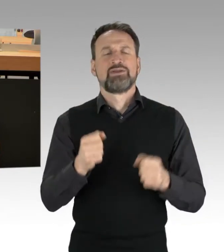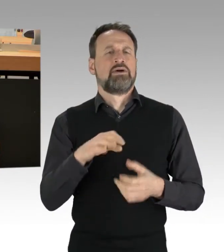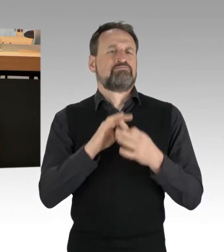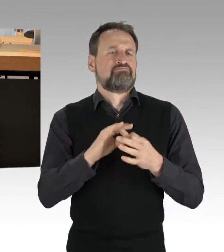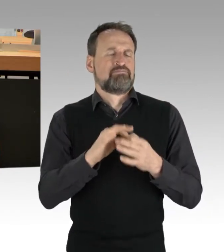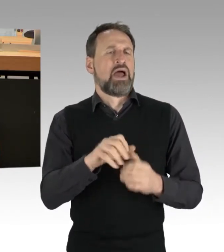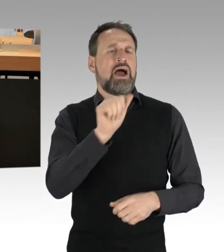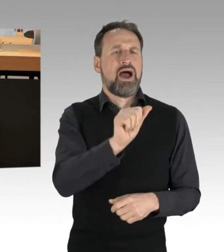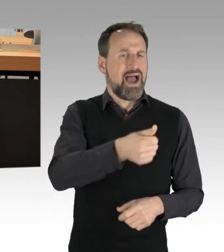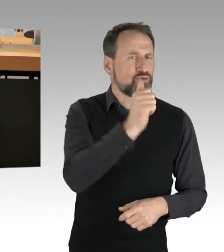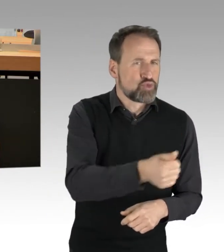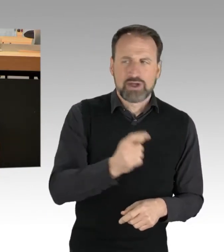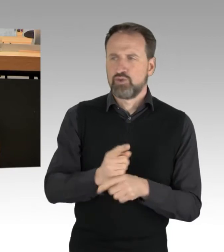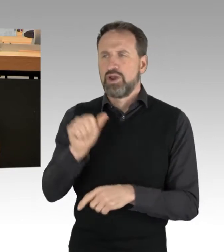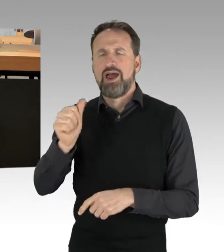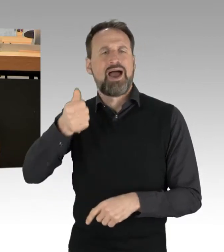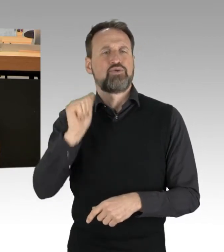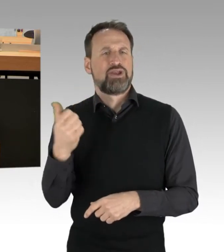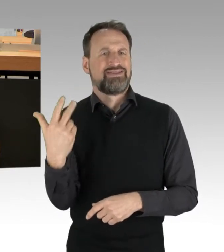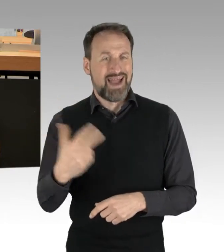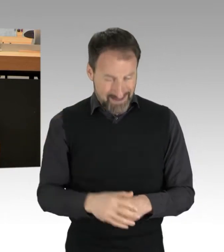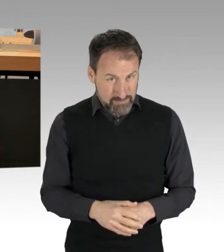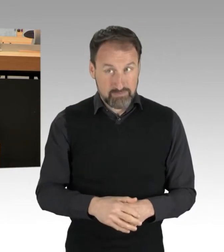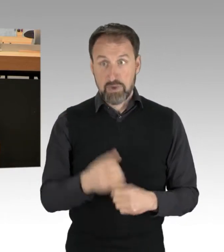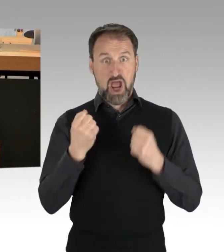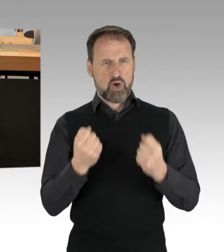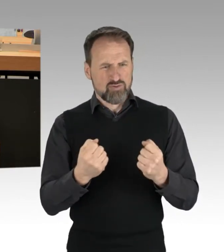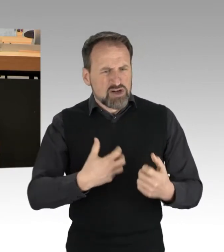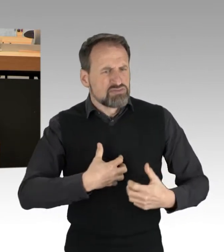Autofahrer reagierten teilweise mit Gewalt. Zerrten AktivistInnen von der Straße,